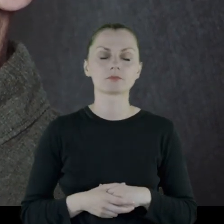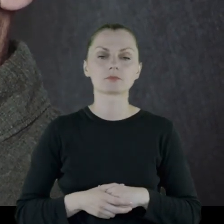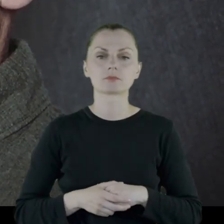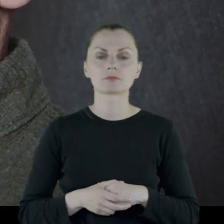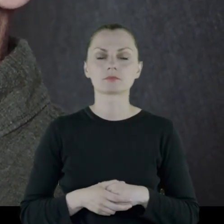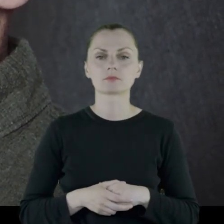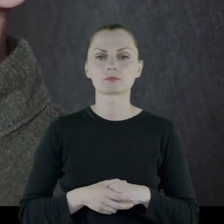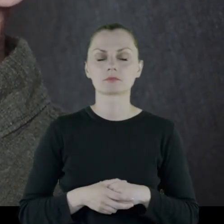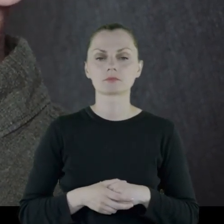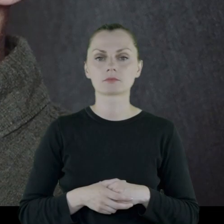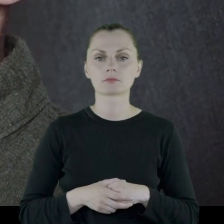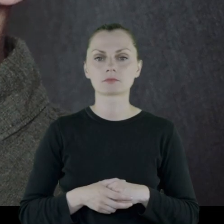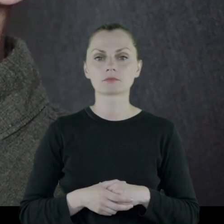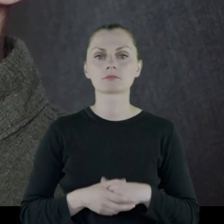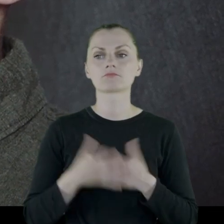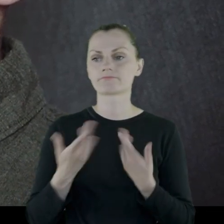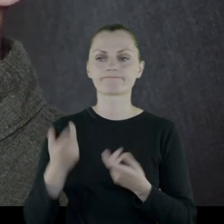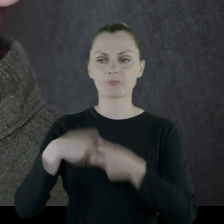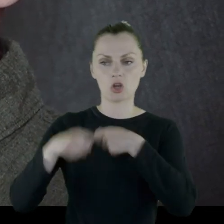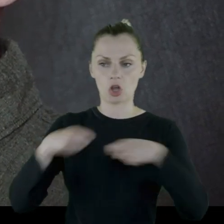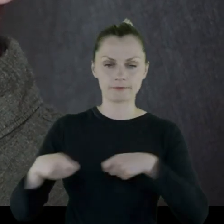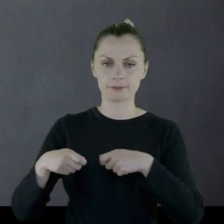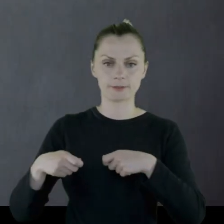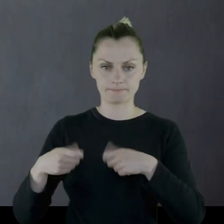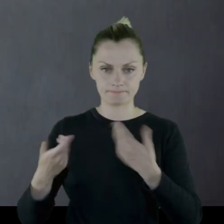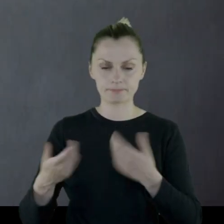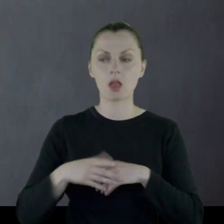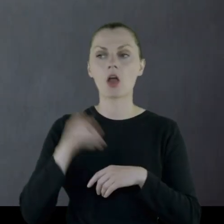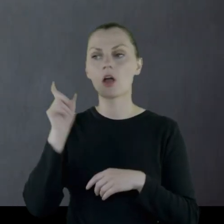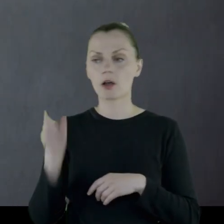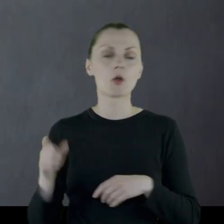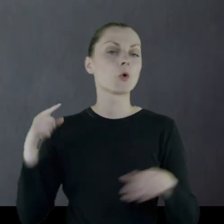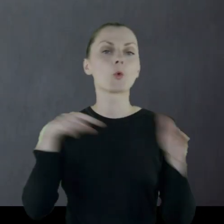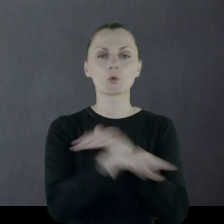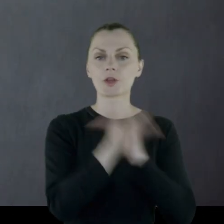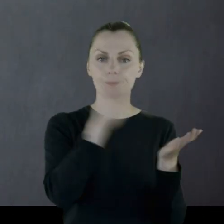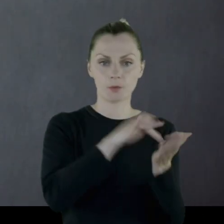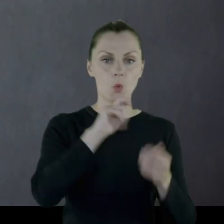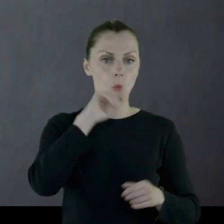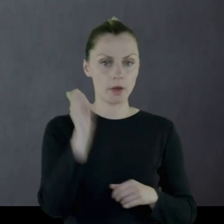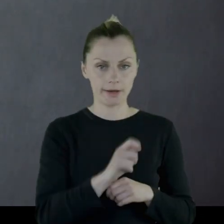i rozwiązany. On ucieka na Ukrainę.